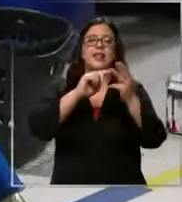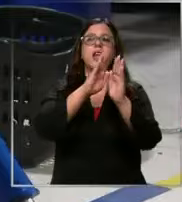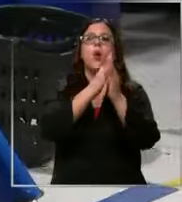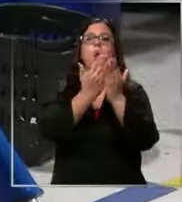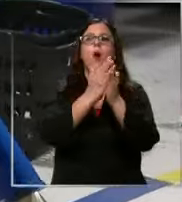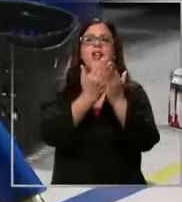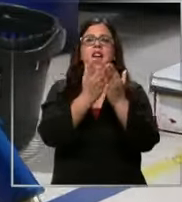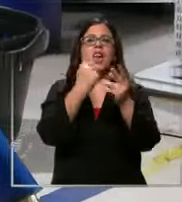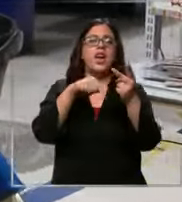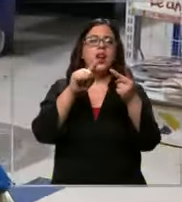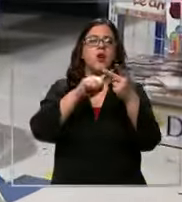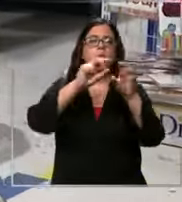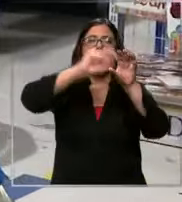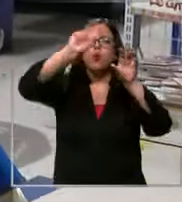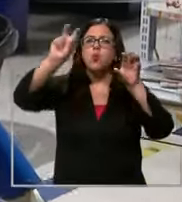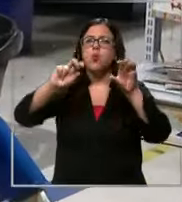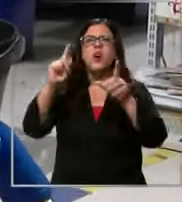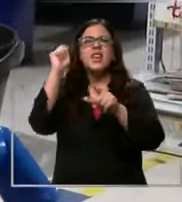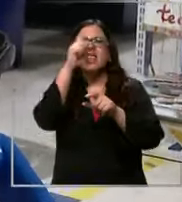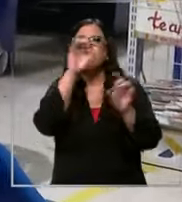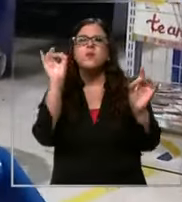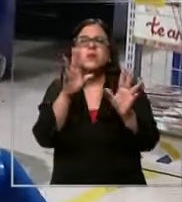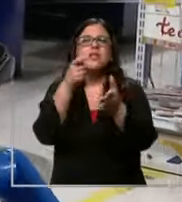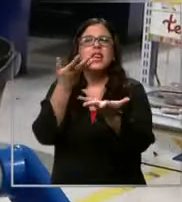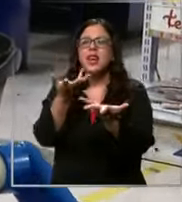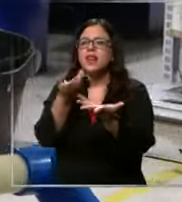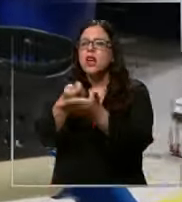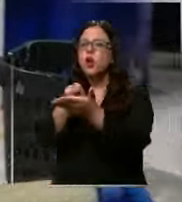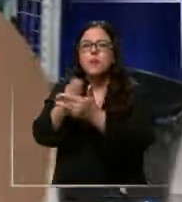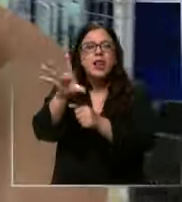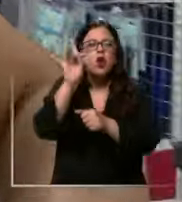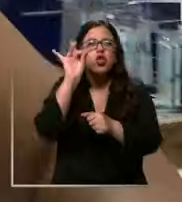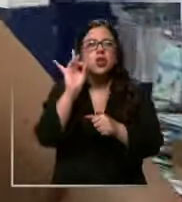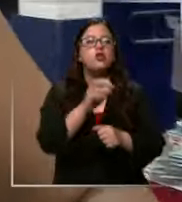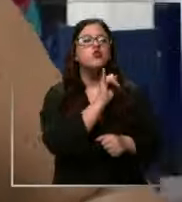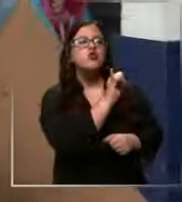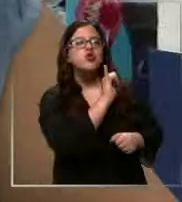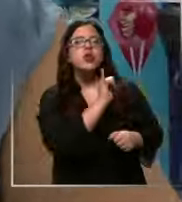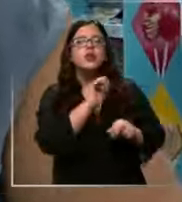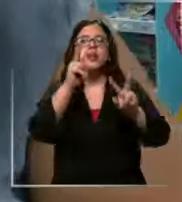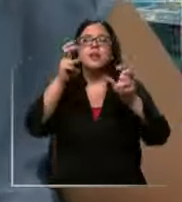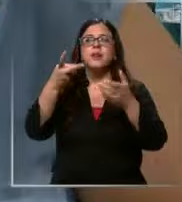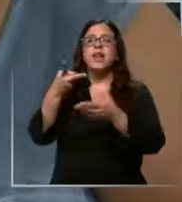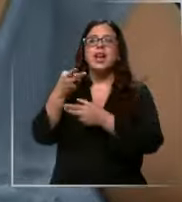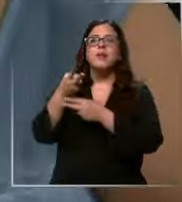hay algo que es más complicado tal vez que le haya costado más encontrar s era Zurdo Zurdo